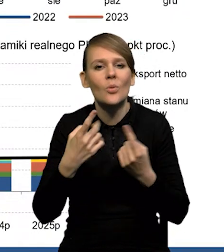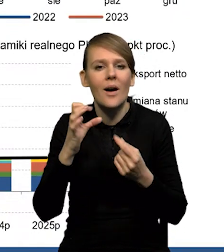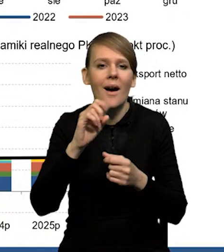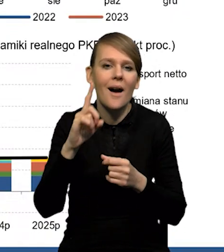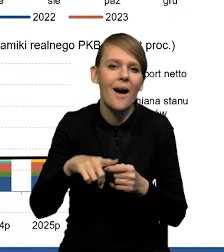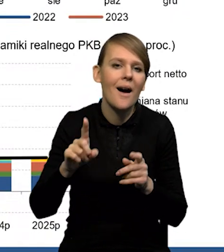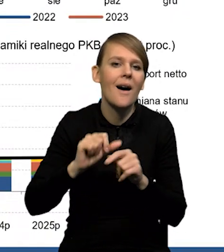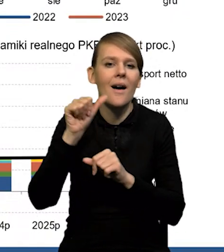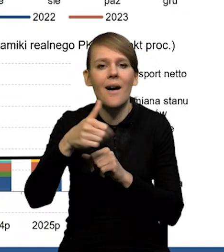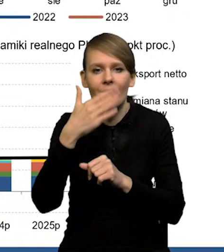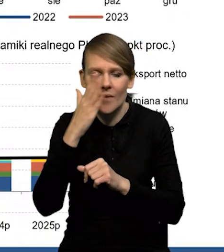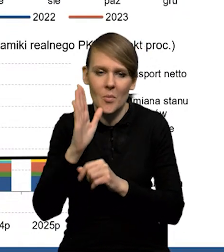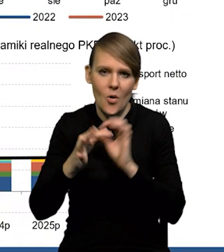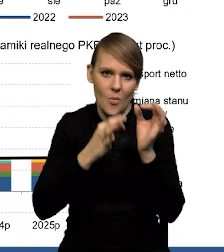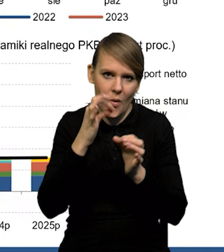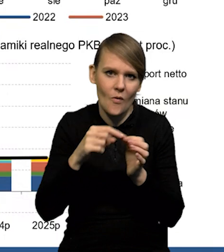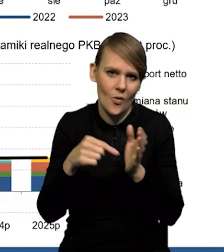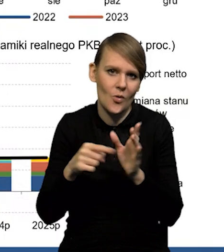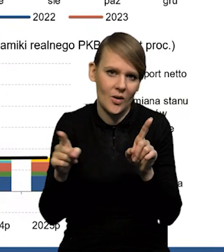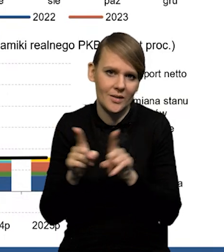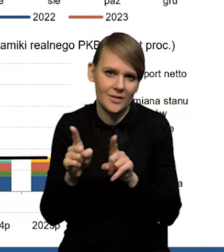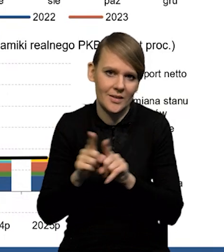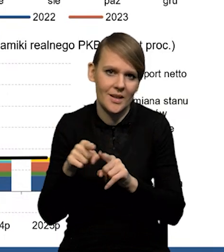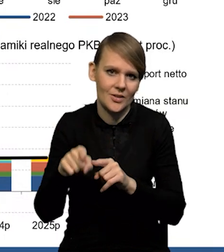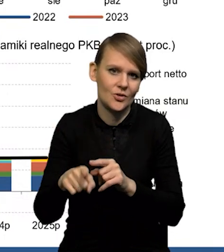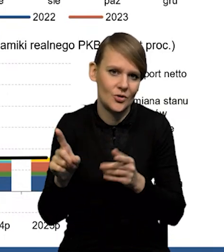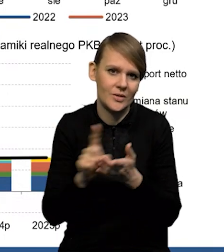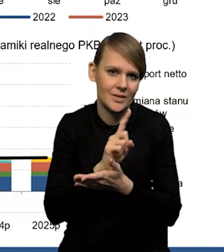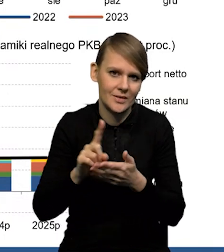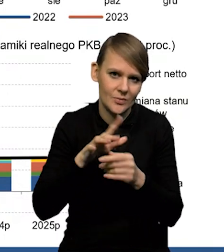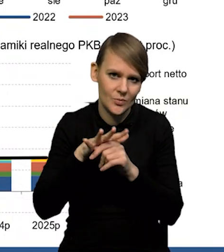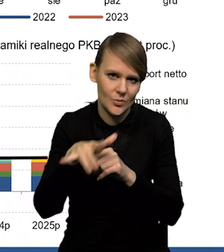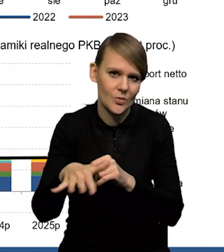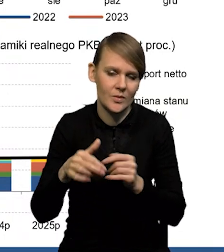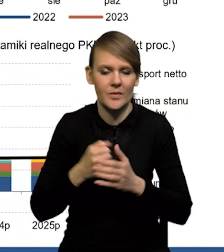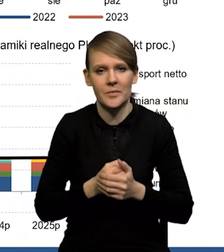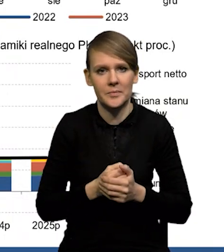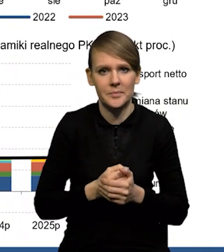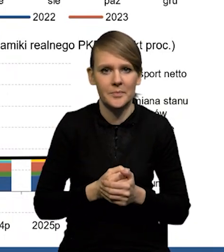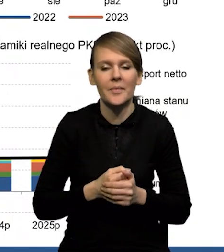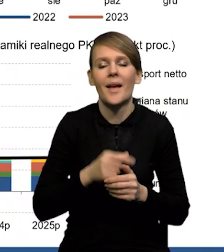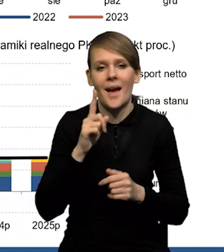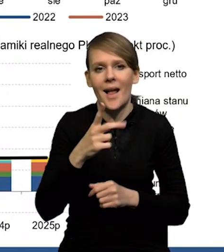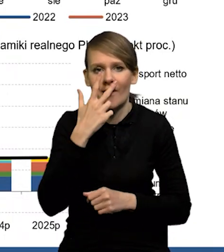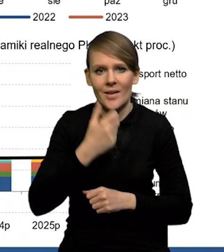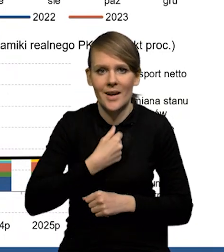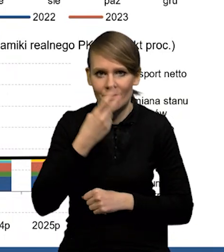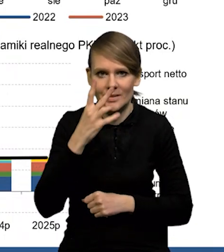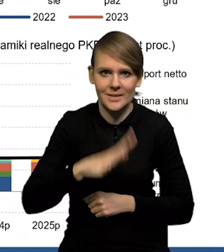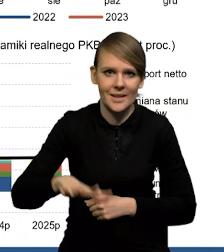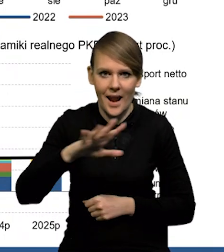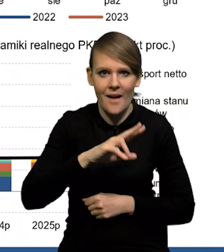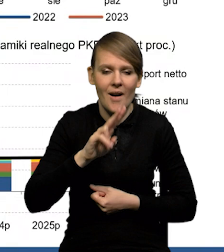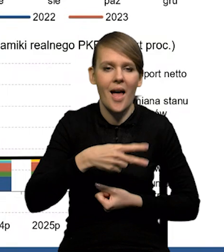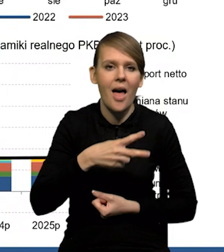bo to jest jeden z czynników ryzyka i też dla dużej części ekonomistów. Natomiast widać wyraźnie, że strefa euro sobie radzi trochę lepiej,